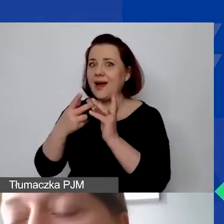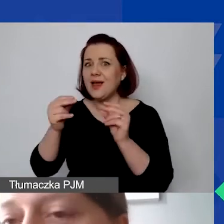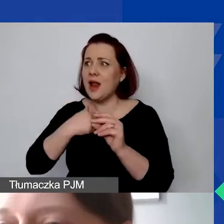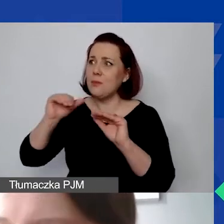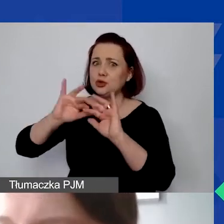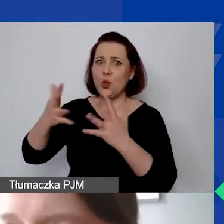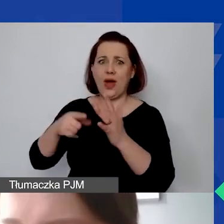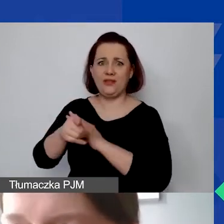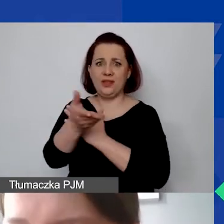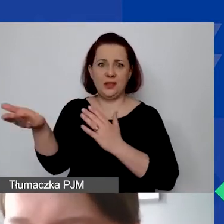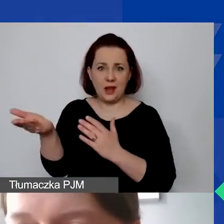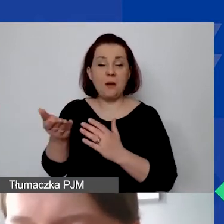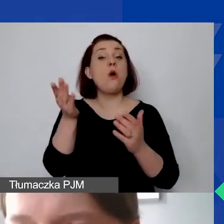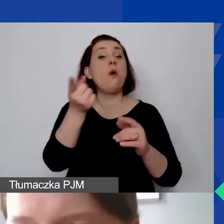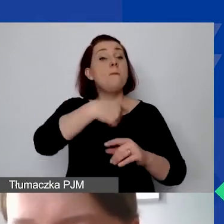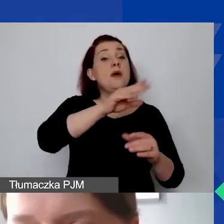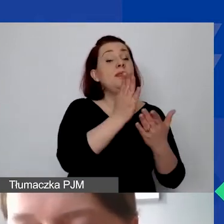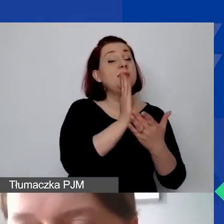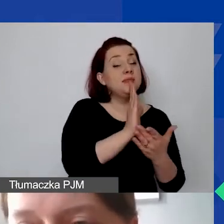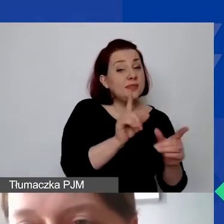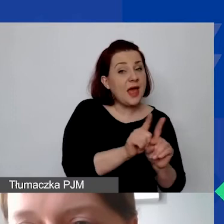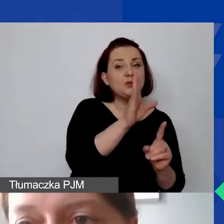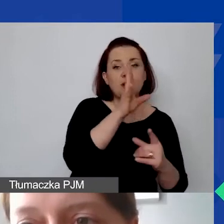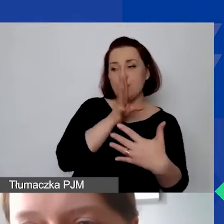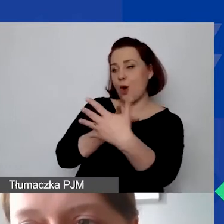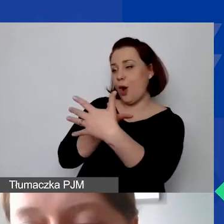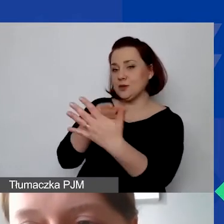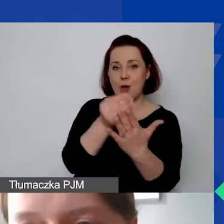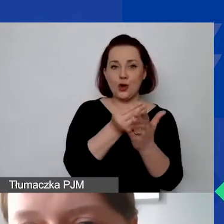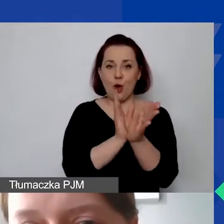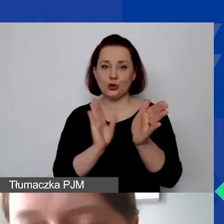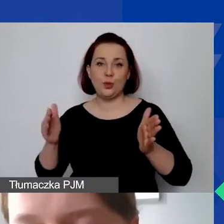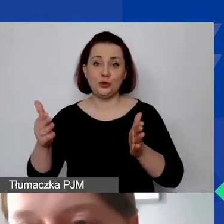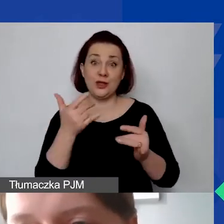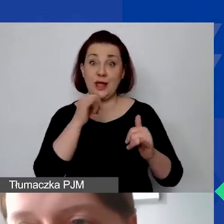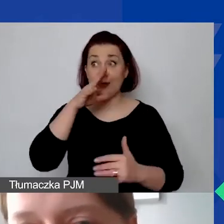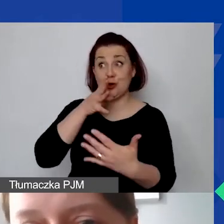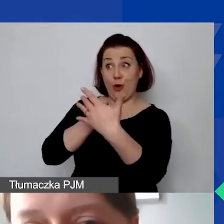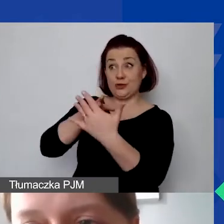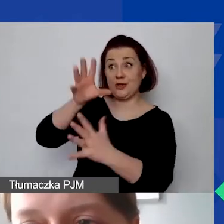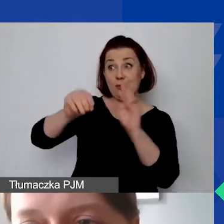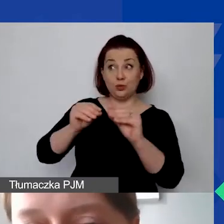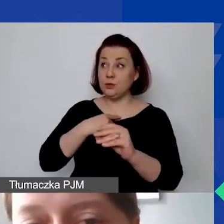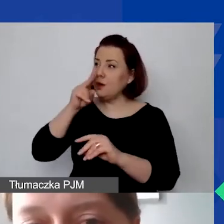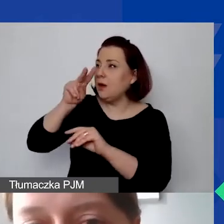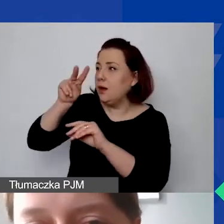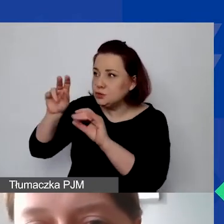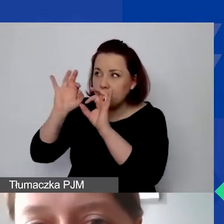ponieważ będziemy oceniali koszty pośrednie przy ocenie budżetu. Czy zostały po prostu dobrze skalkulowane.